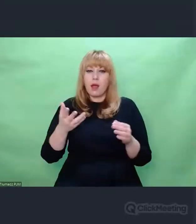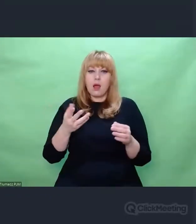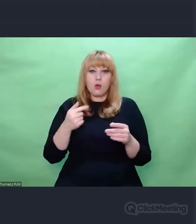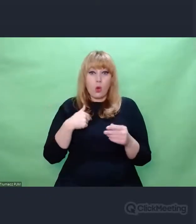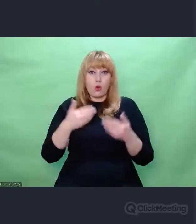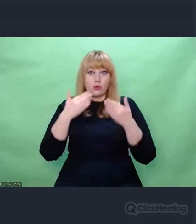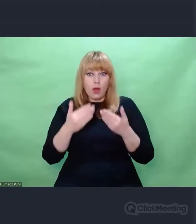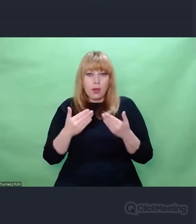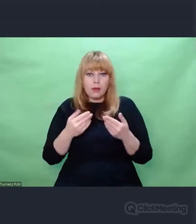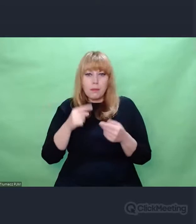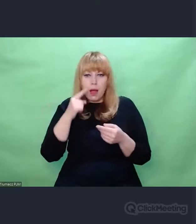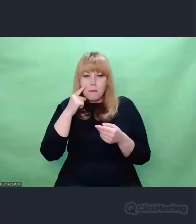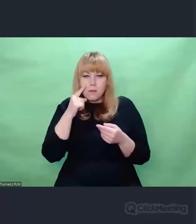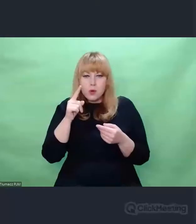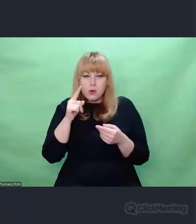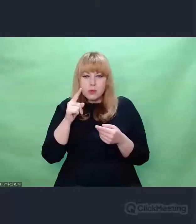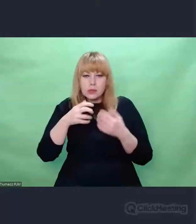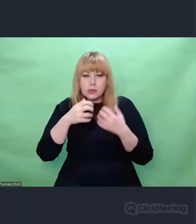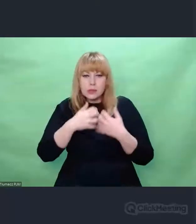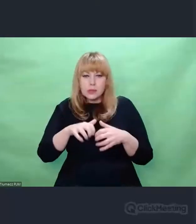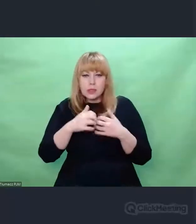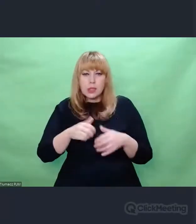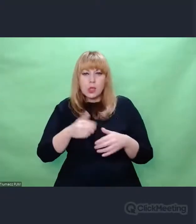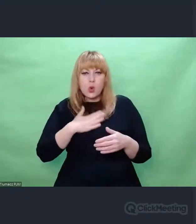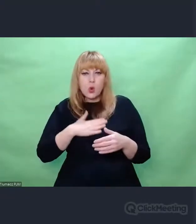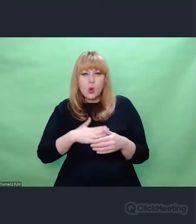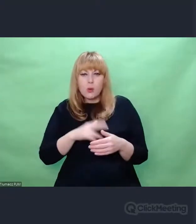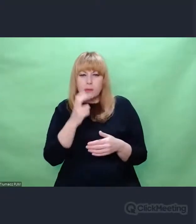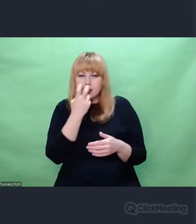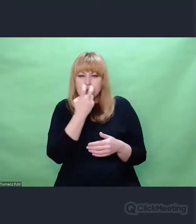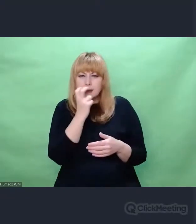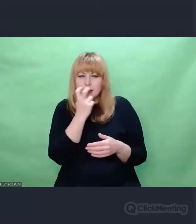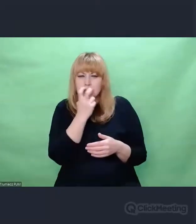która z czasem przerodziła się w niezwykłą ostrość spojrzenia